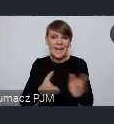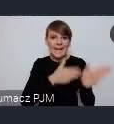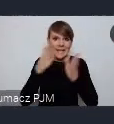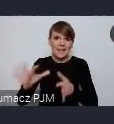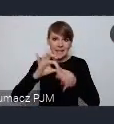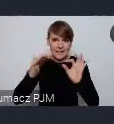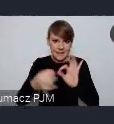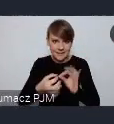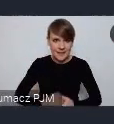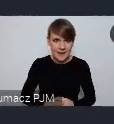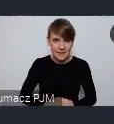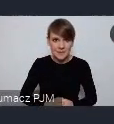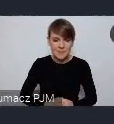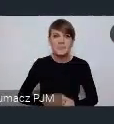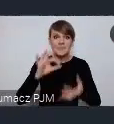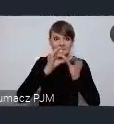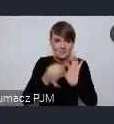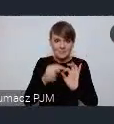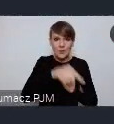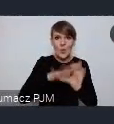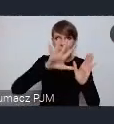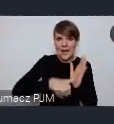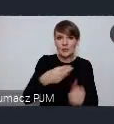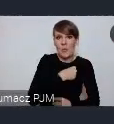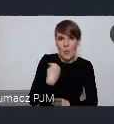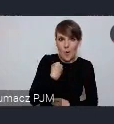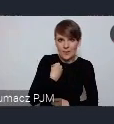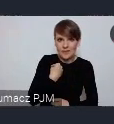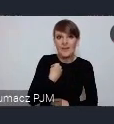Gdynia jest tym miastem polskim, które jest